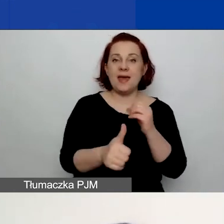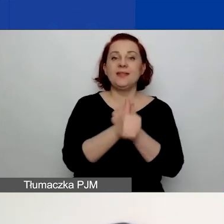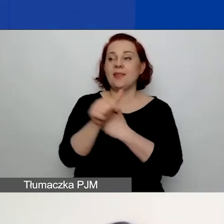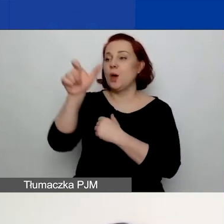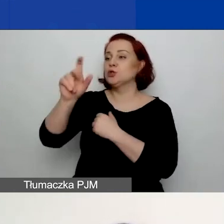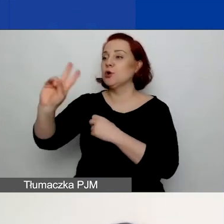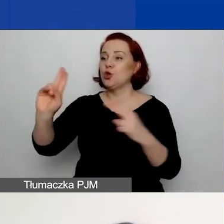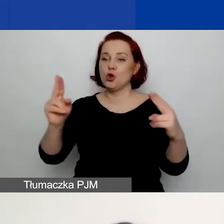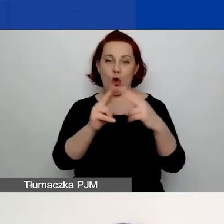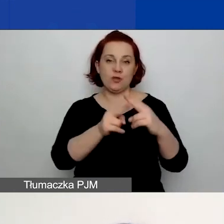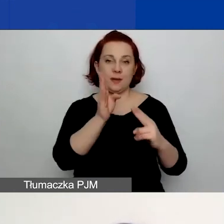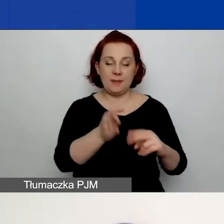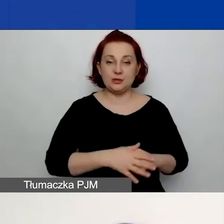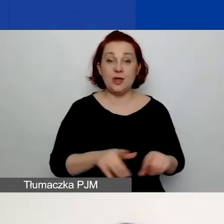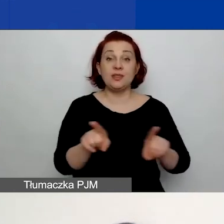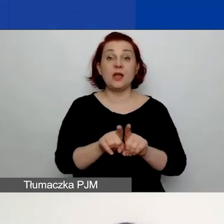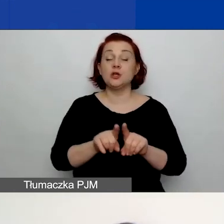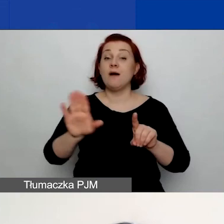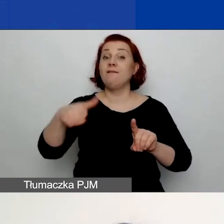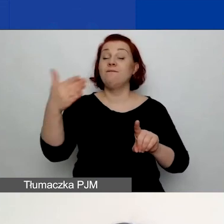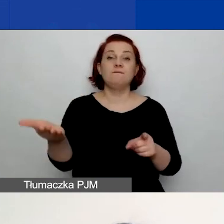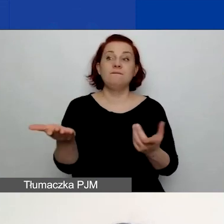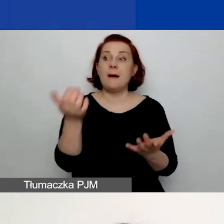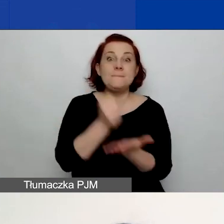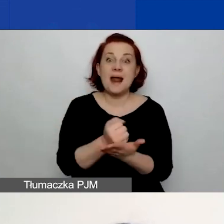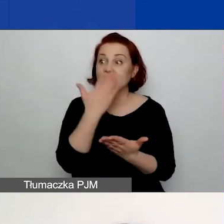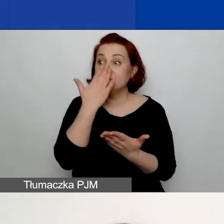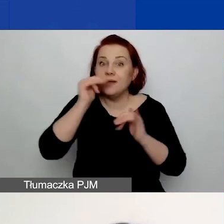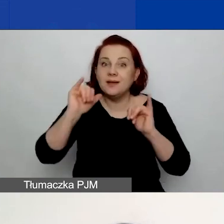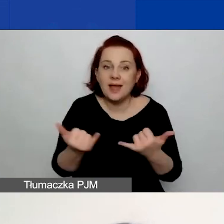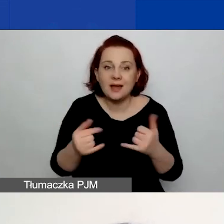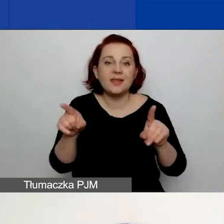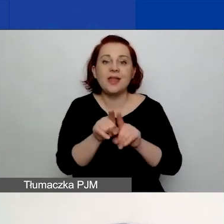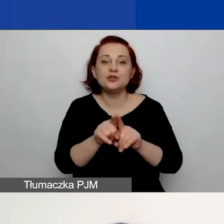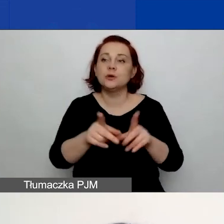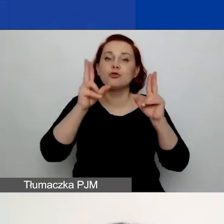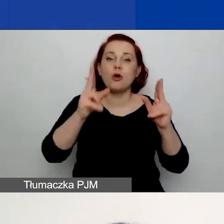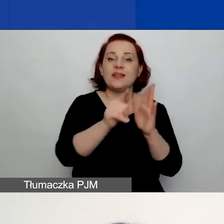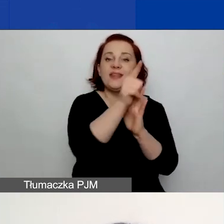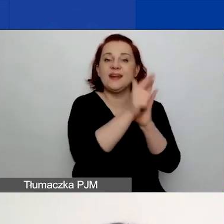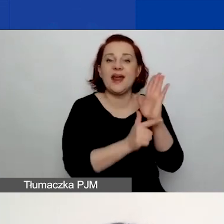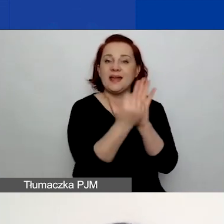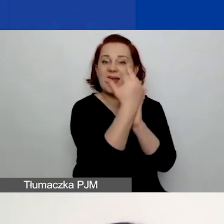Prosimy o formę prawną i podanie numeru we właściwym rejestrze oraz wskazanie powiatu.